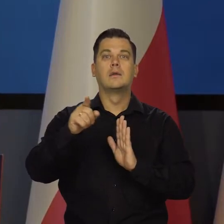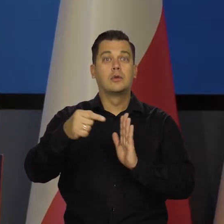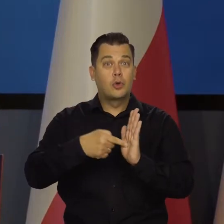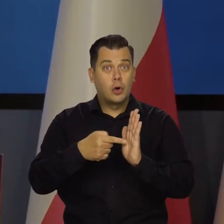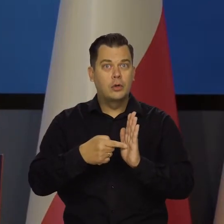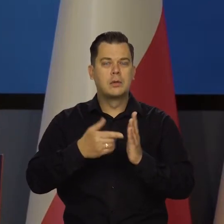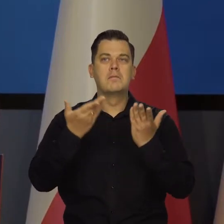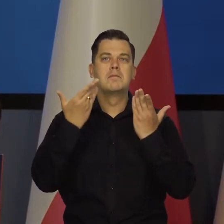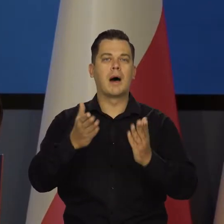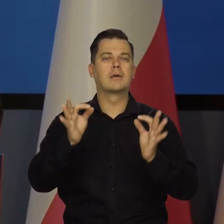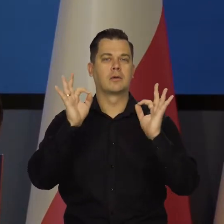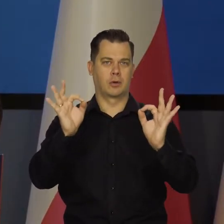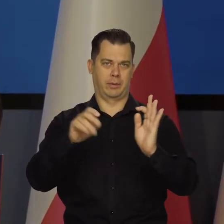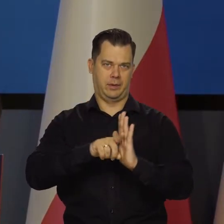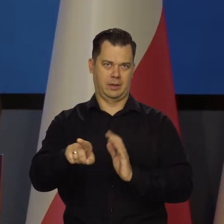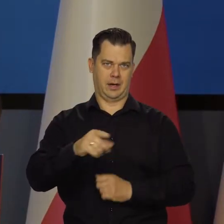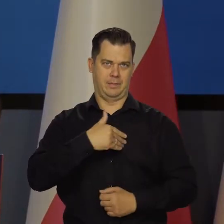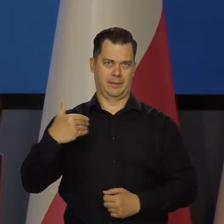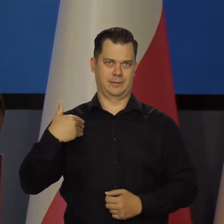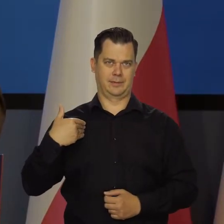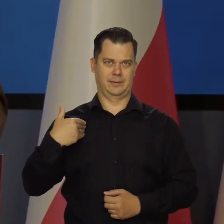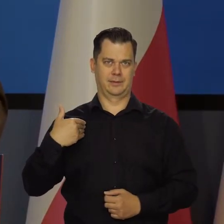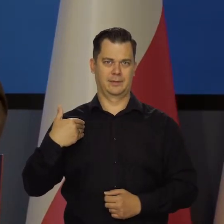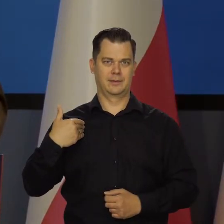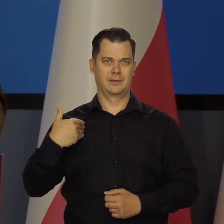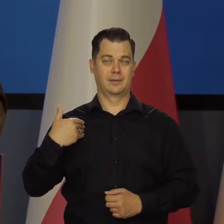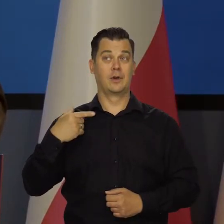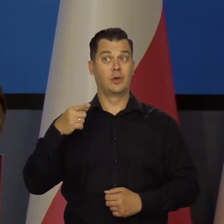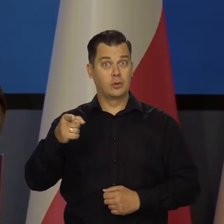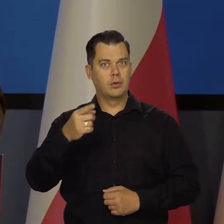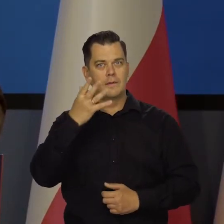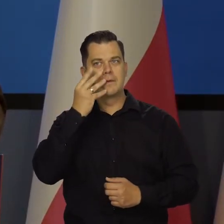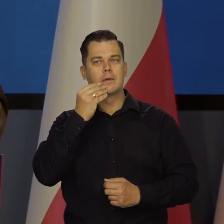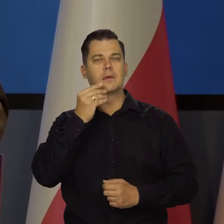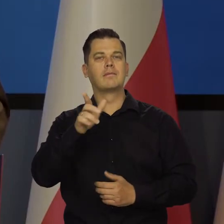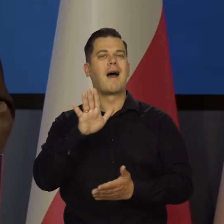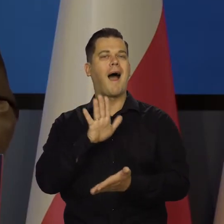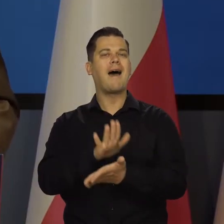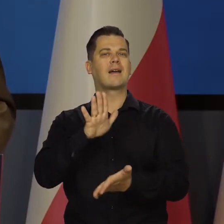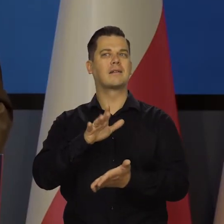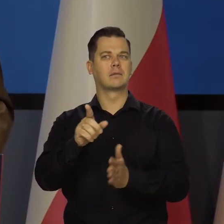co właśnie jest immanentną cechą tego mechanizmu